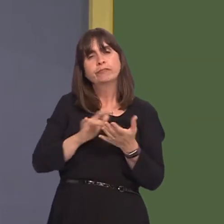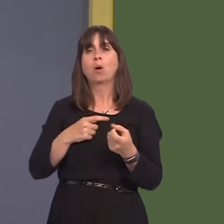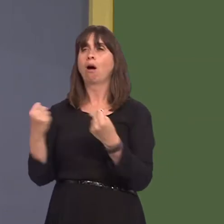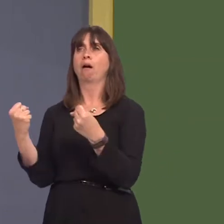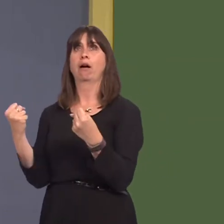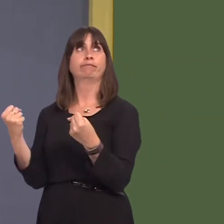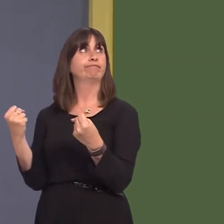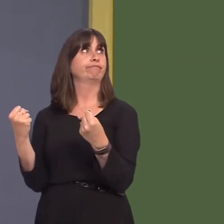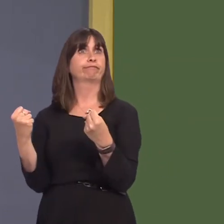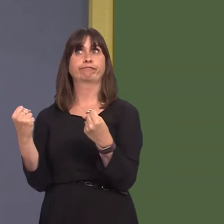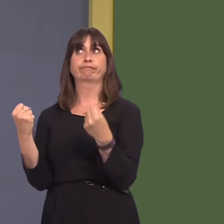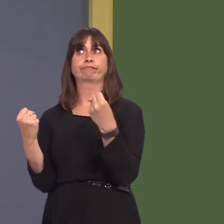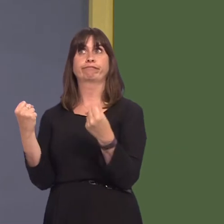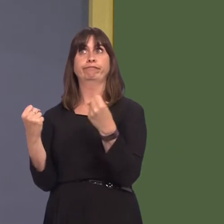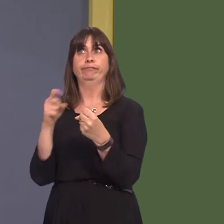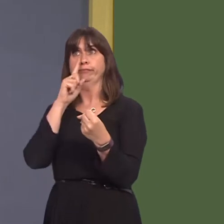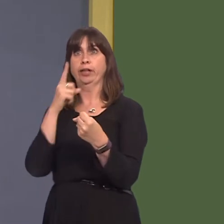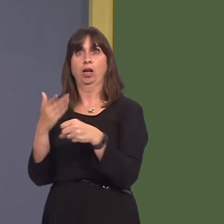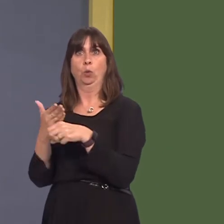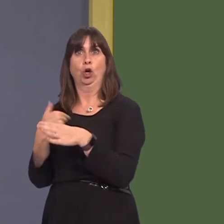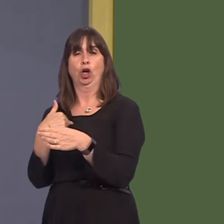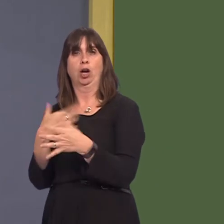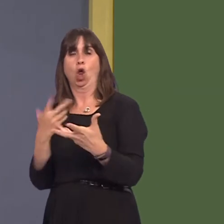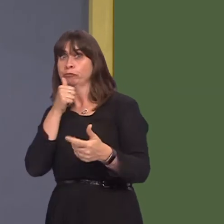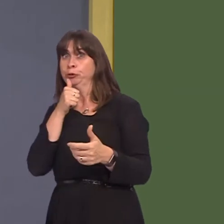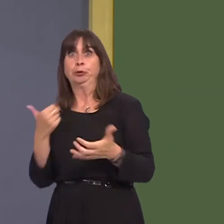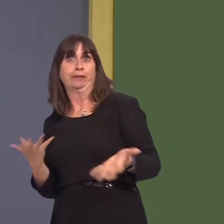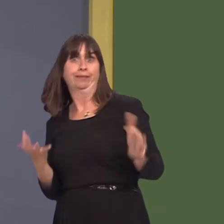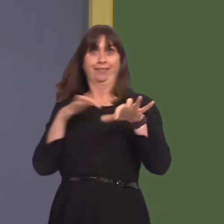in their car, and the additional carriages and the additional frequency of trains are